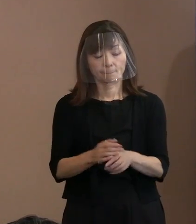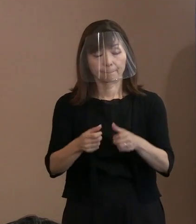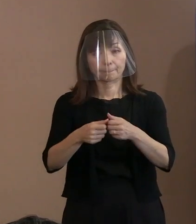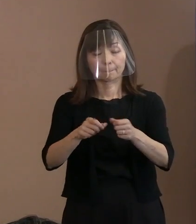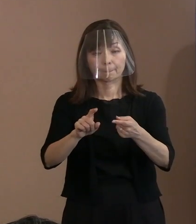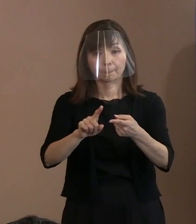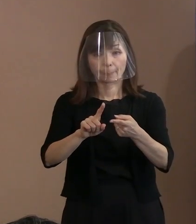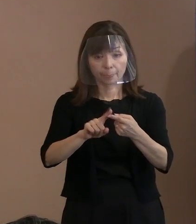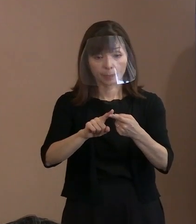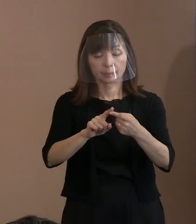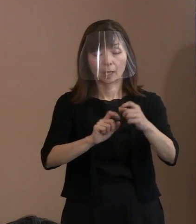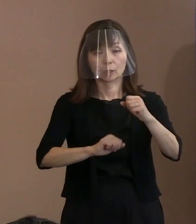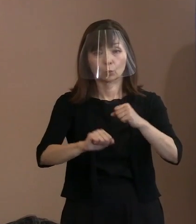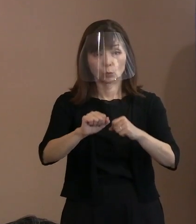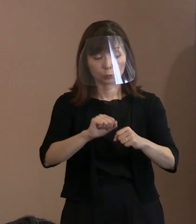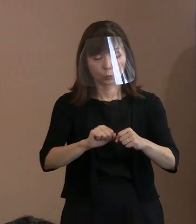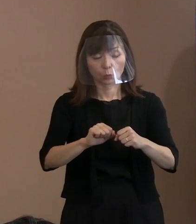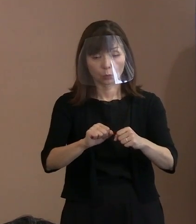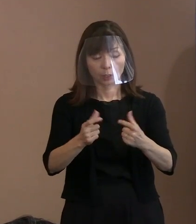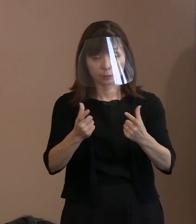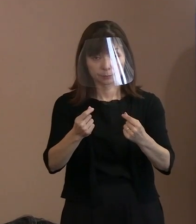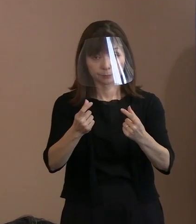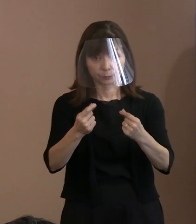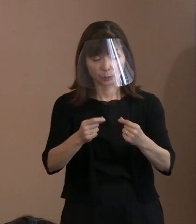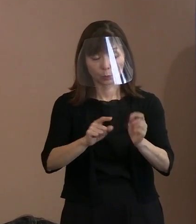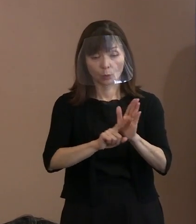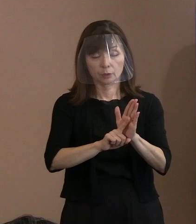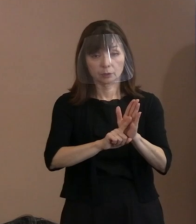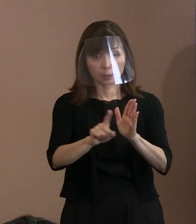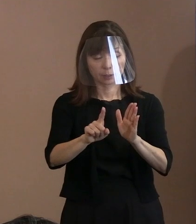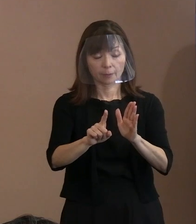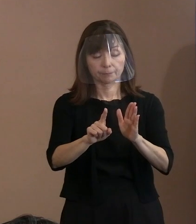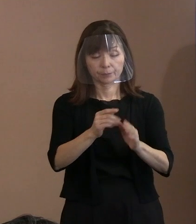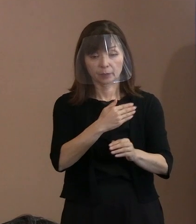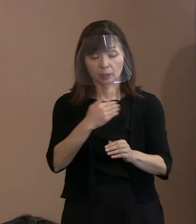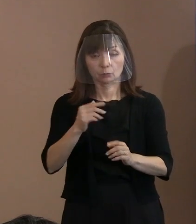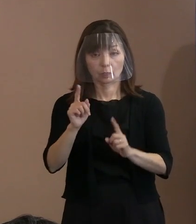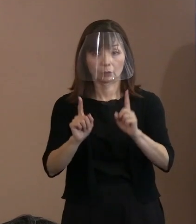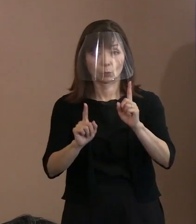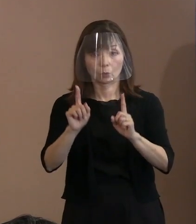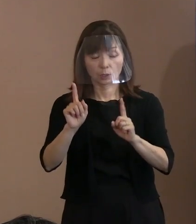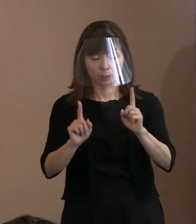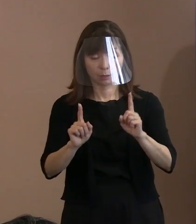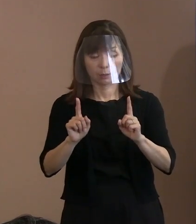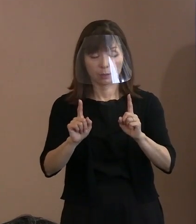皆で宣言できるかどうか問われていると､ そんな状況になりましたので､